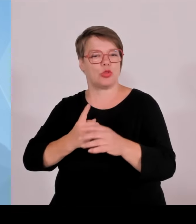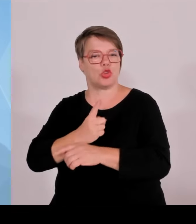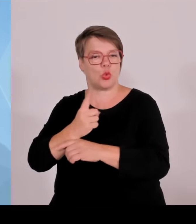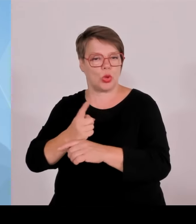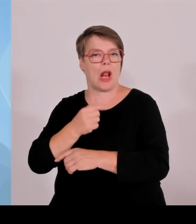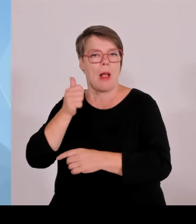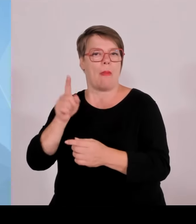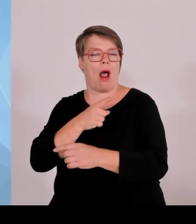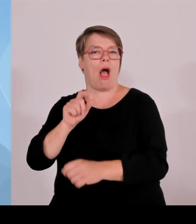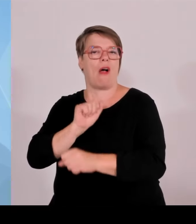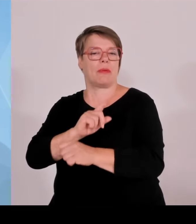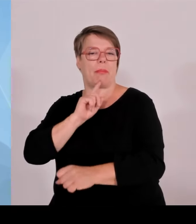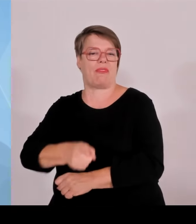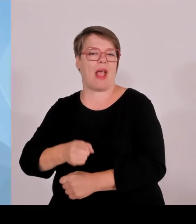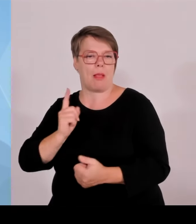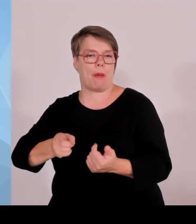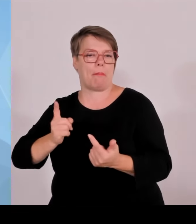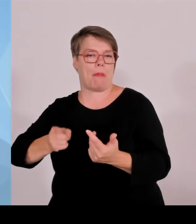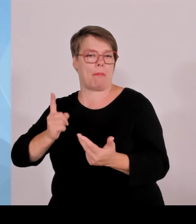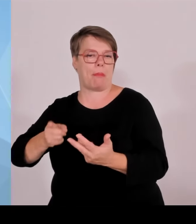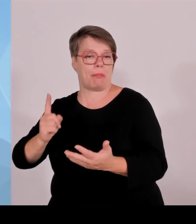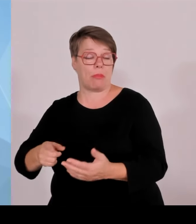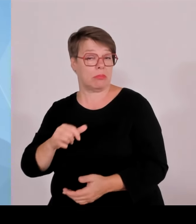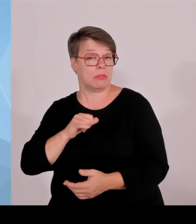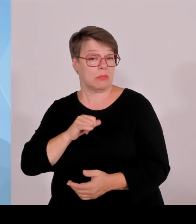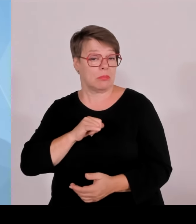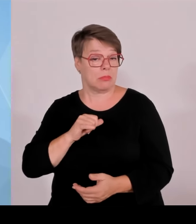in Bayern 1030 unerlaubte Einreisen festgestellt.